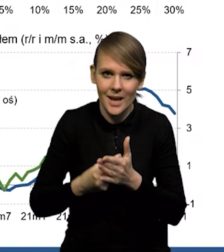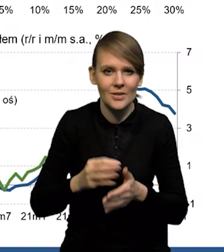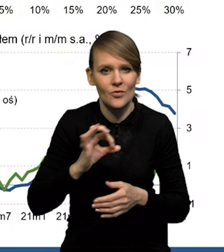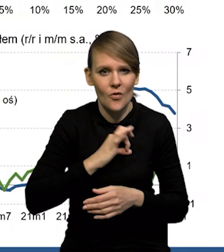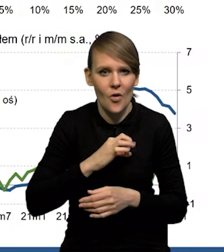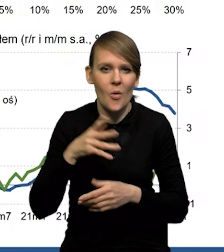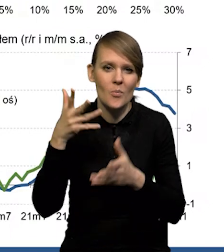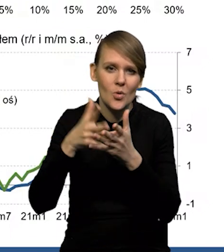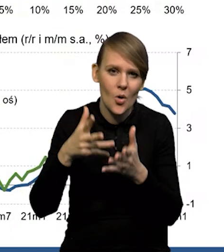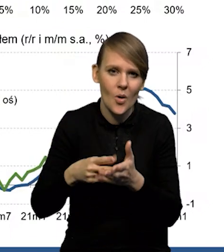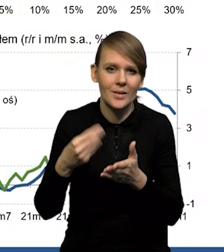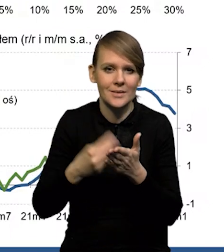prognozy cen materiałów i surowców.